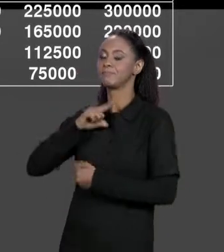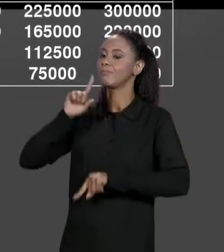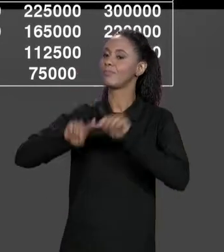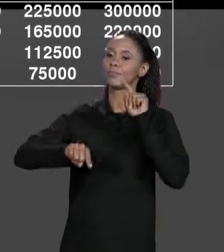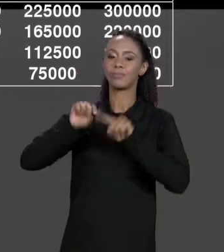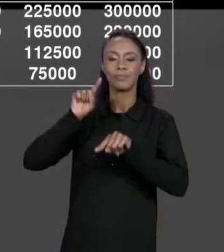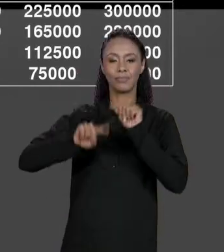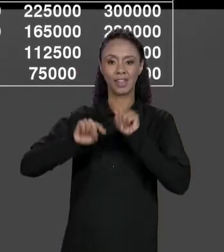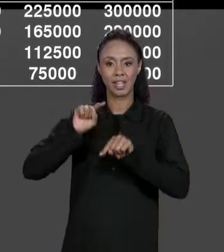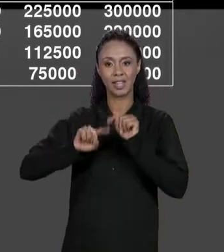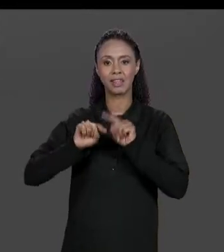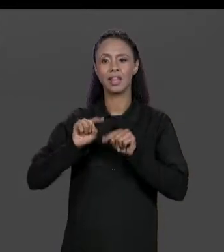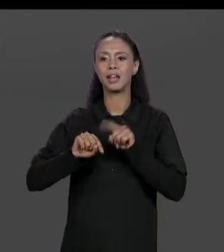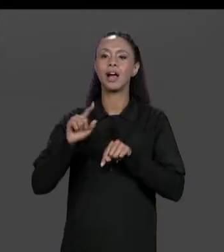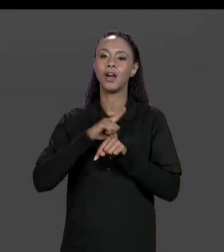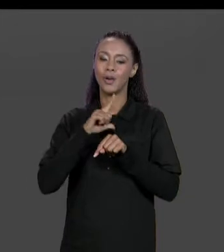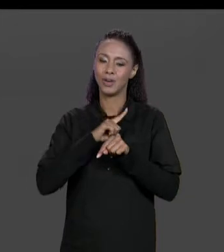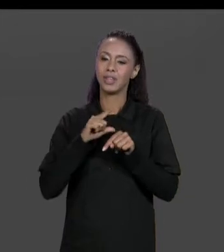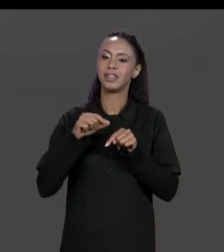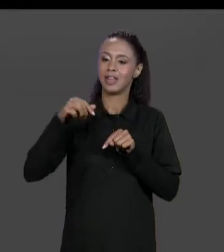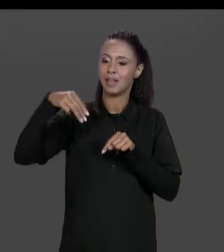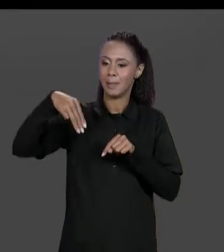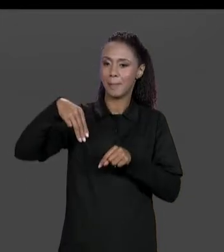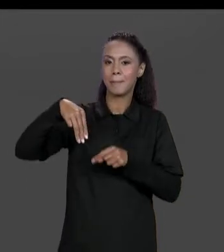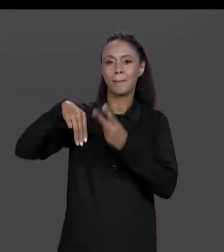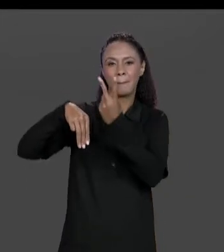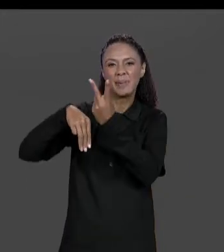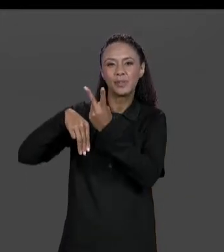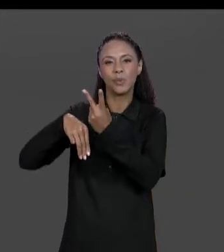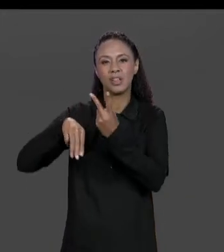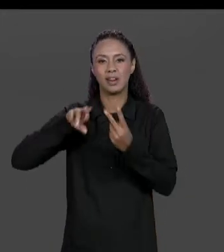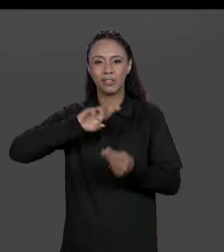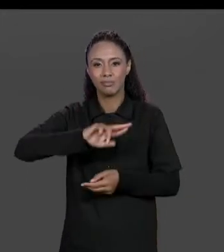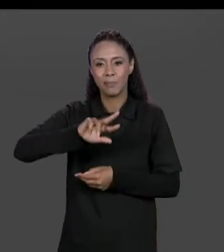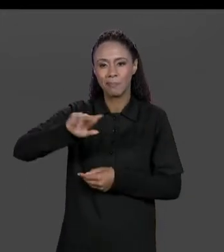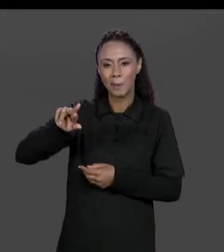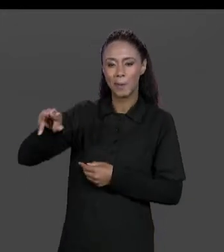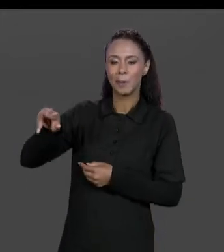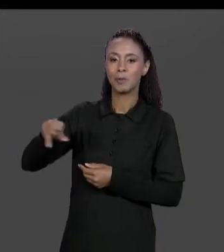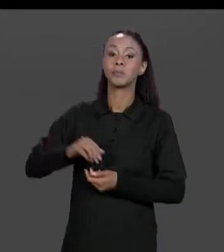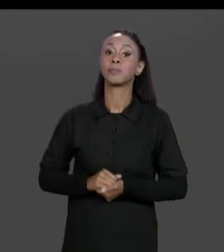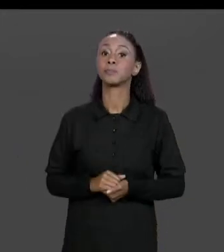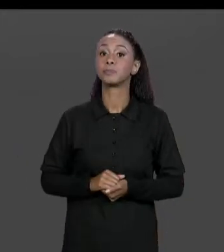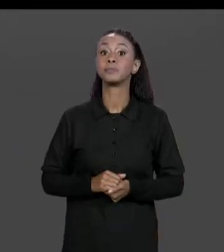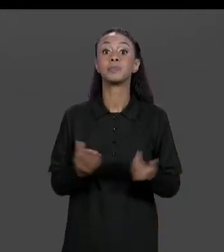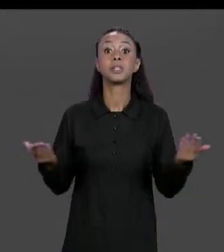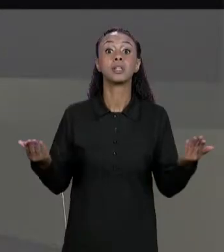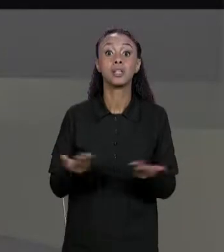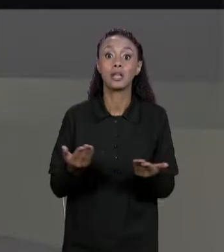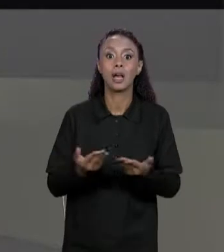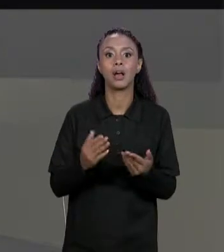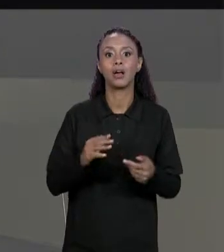METRAGEM QUADRADA, MAS E SE AGORA A NOSSA CONSTRUTORA, NÓS ESTAMOS CONSTRUINDO NOSSA